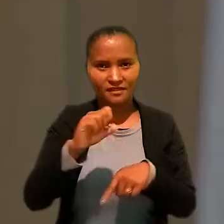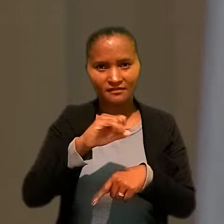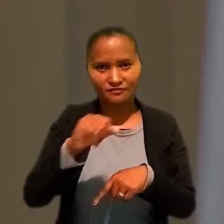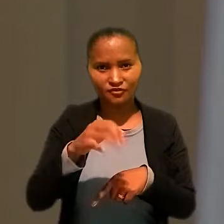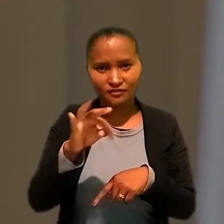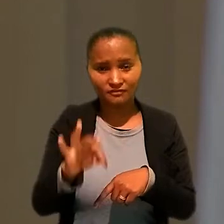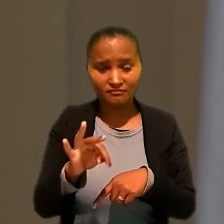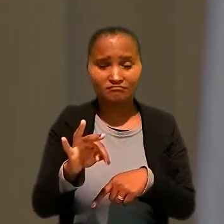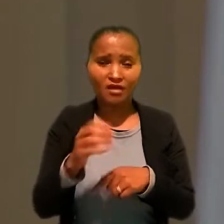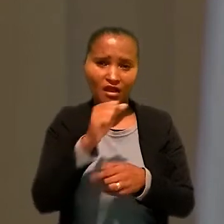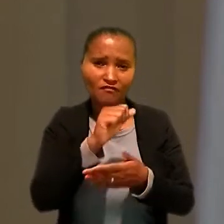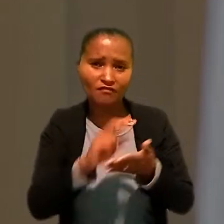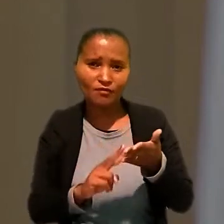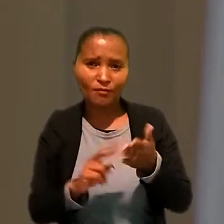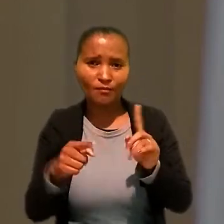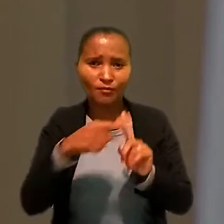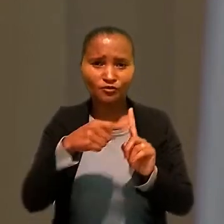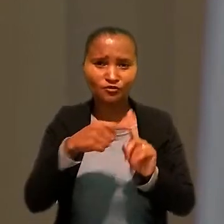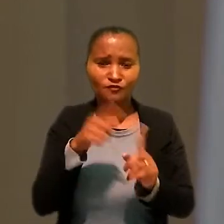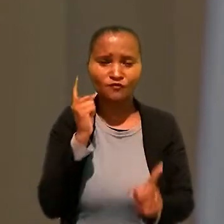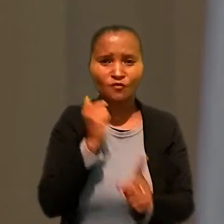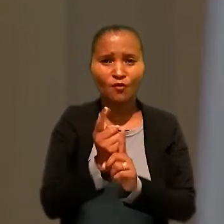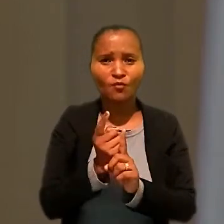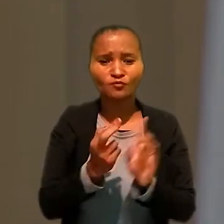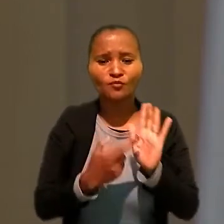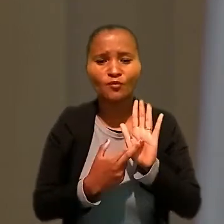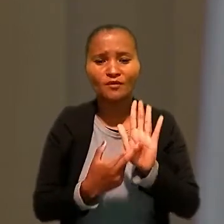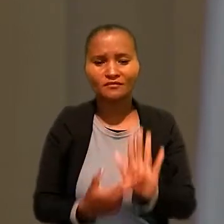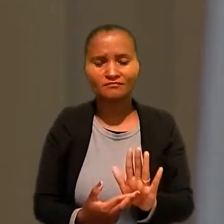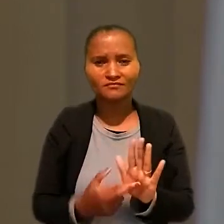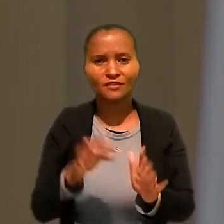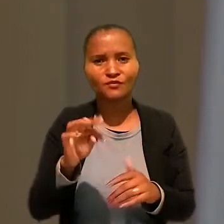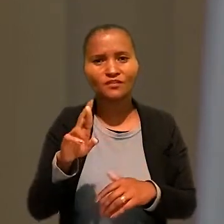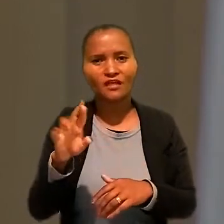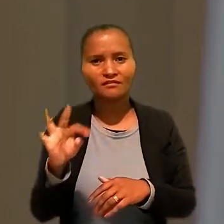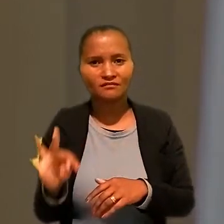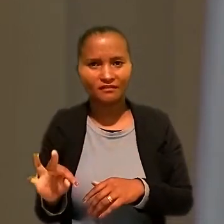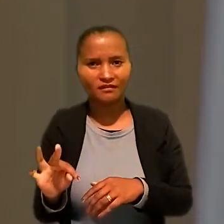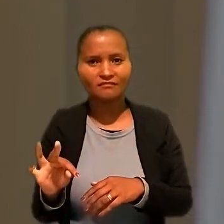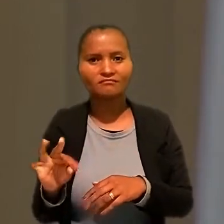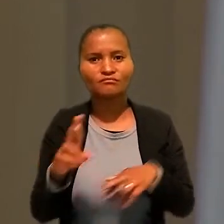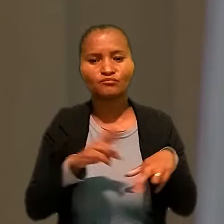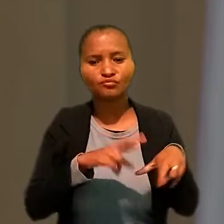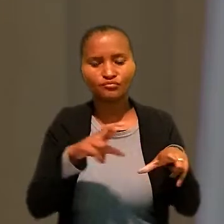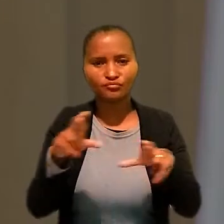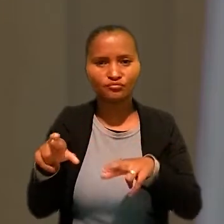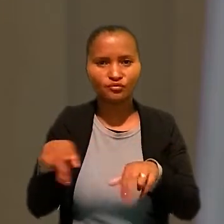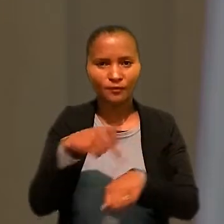avaliou como positivo o encontro com os representantes dos Tribunais Regionais do Trabalho de todo o país.